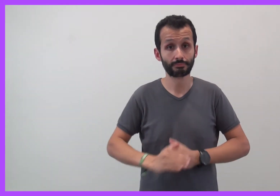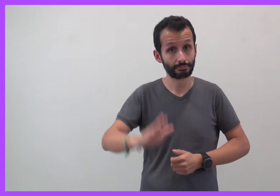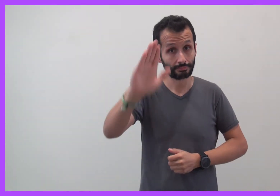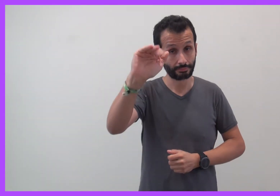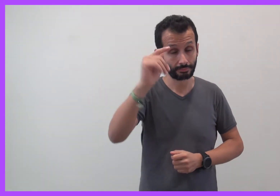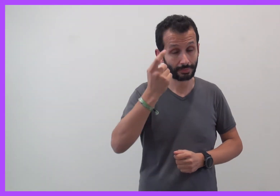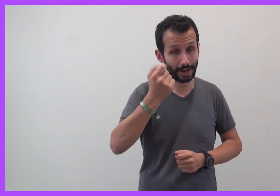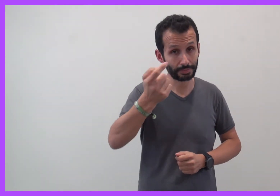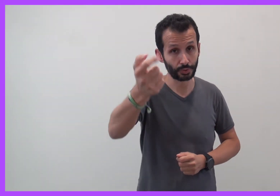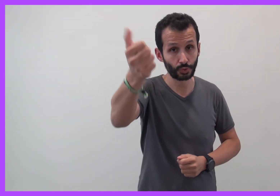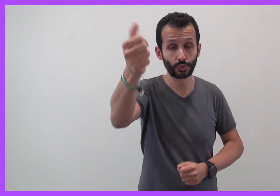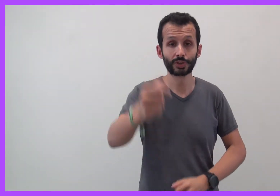Au revoir, à bientôt !